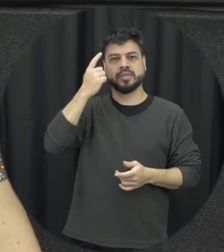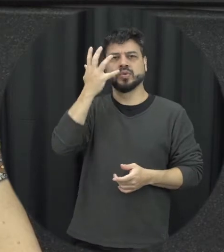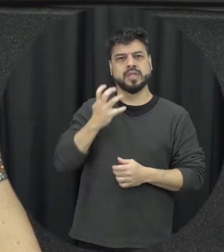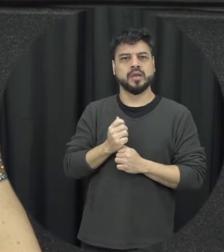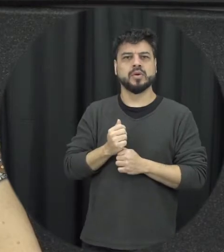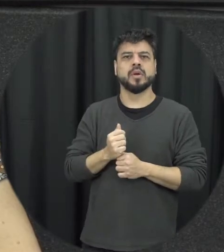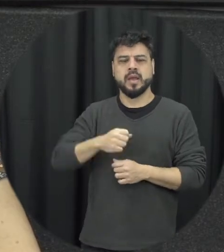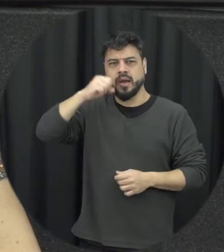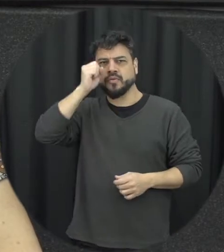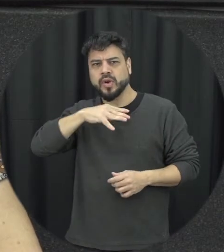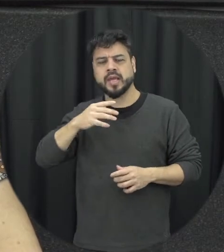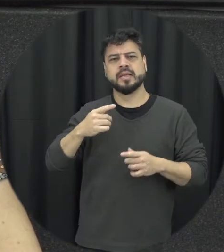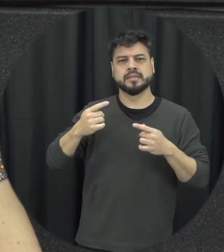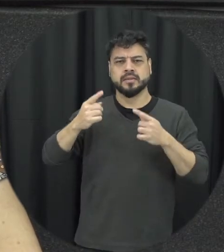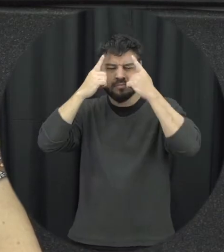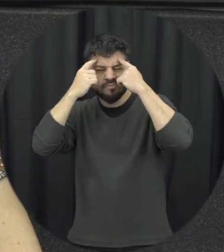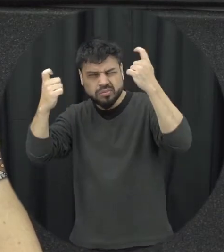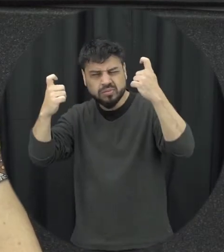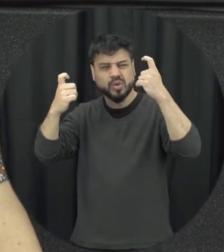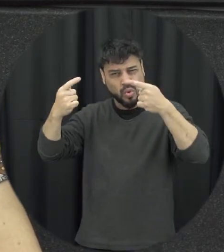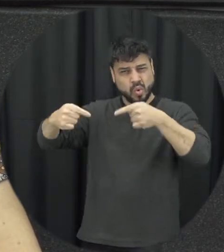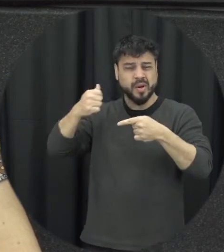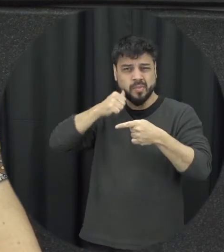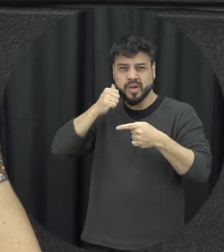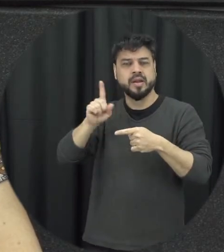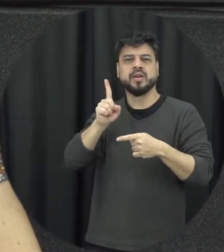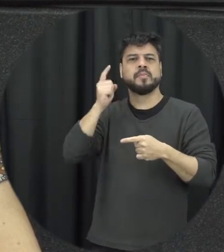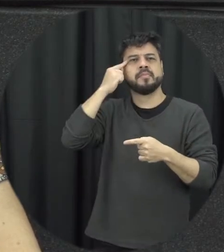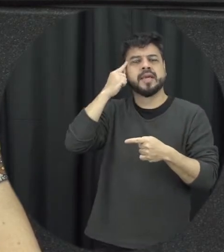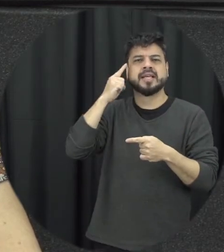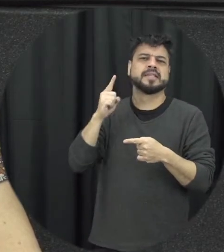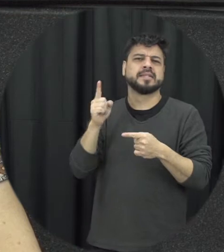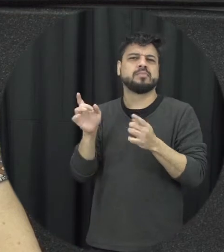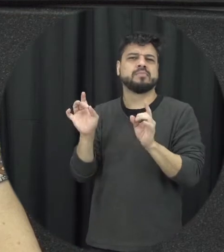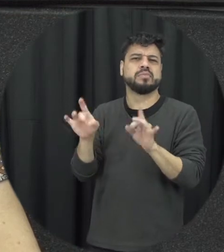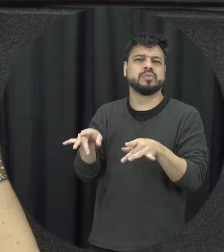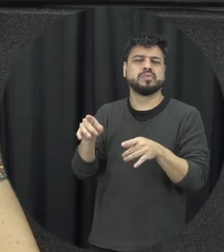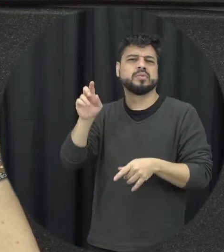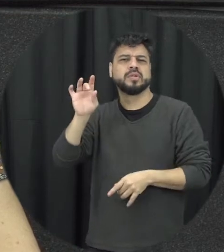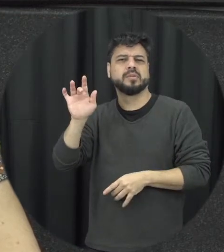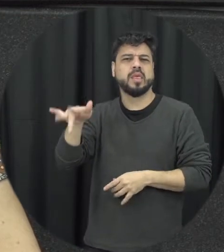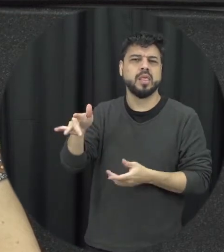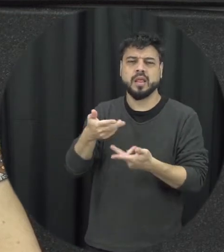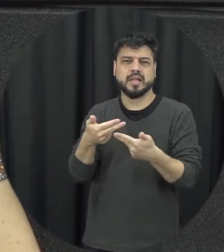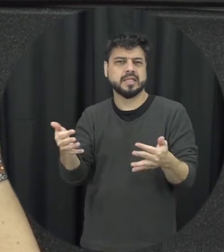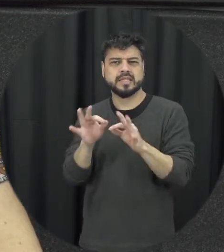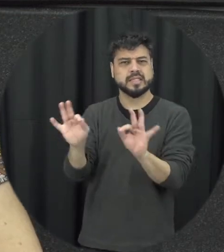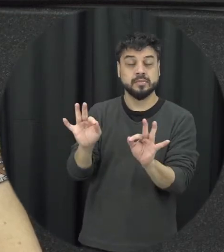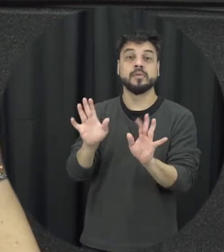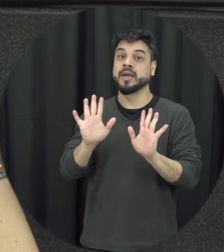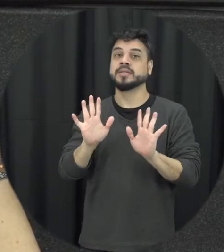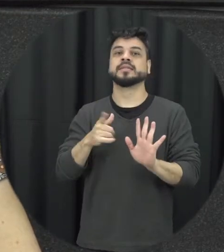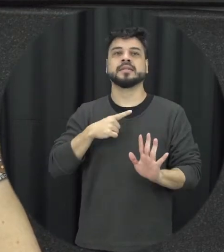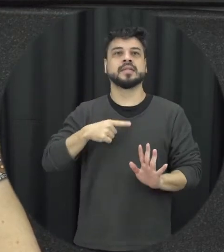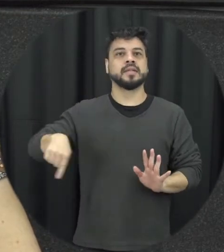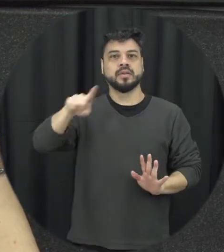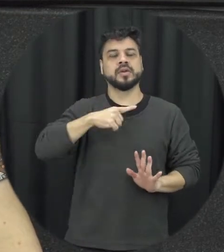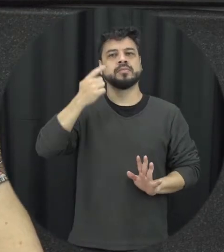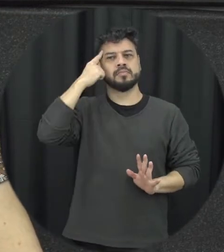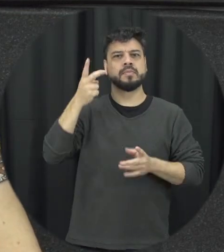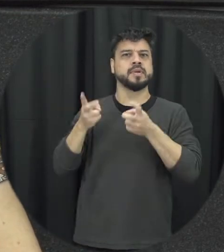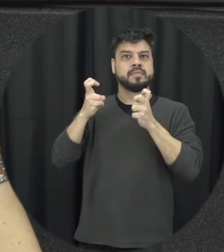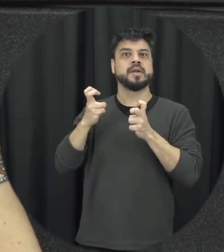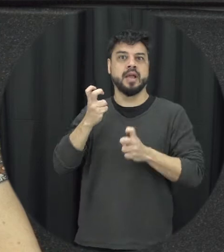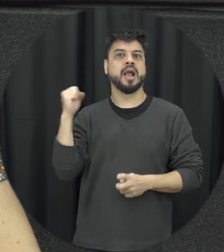tratada por um crime de menor potencial ofensivo esse reconhecida com seriedade a gravidade que é